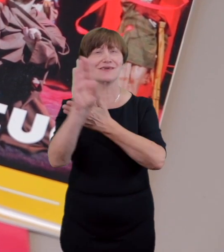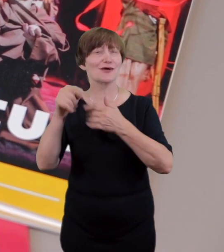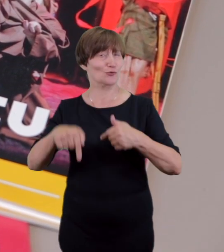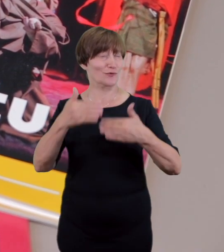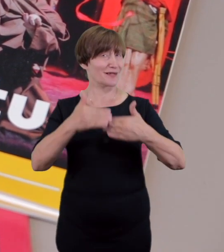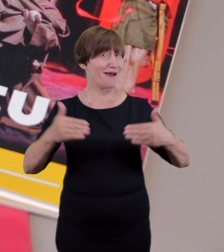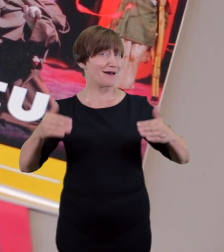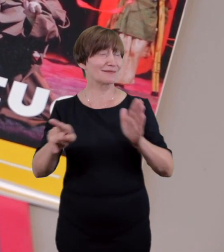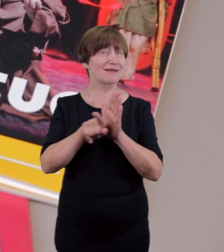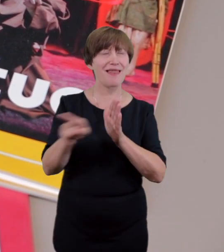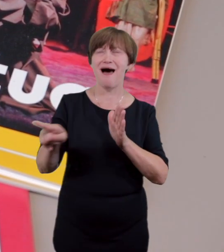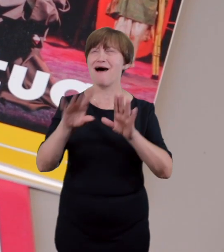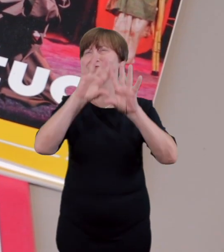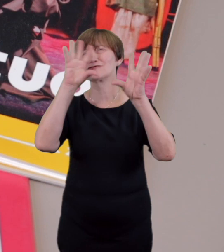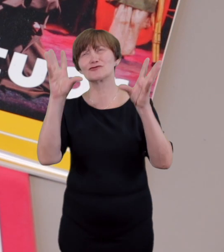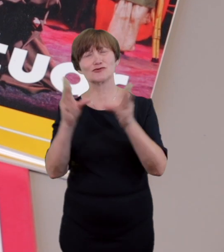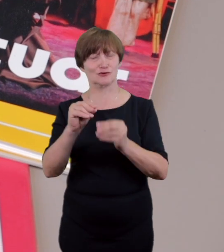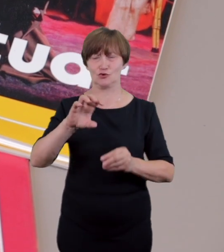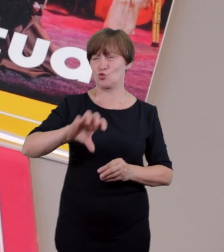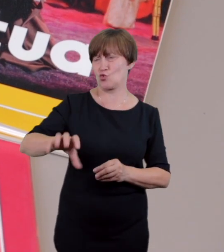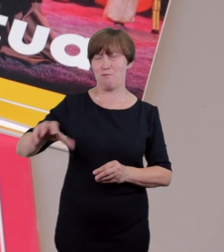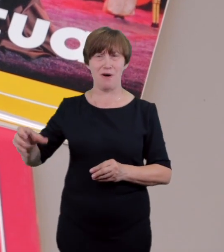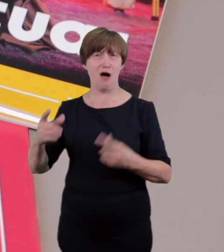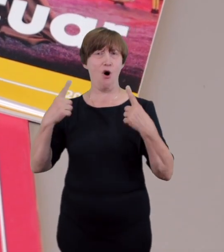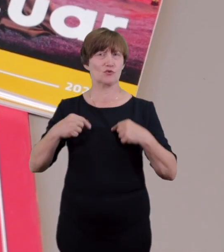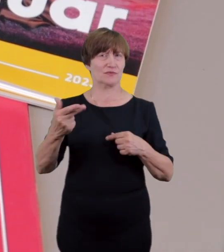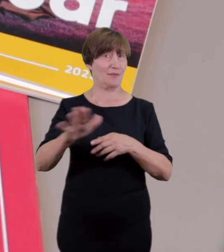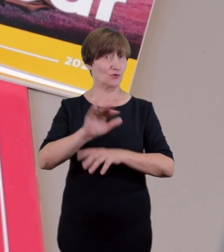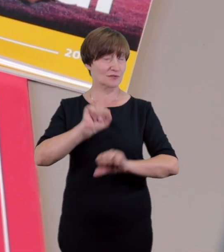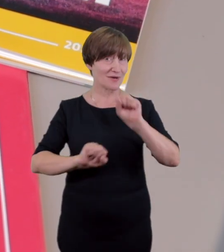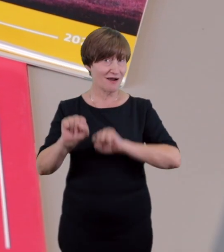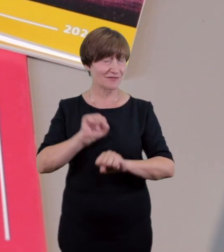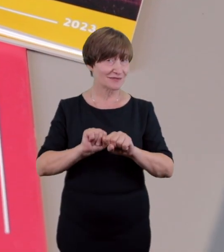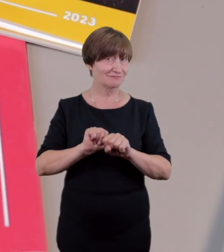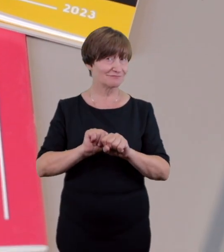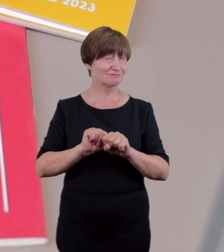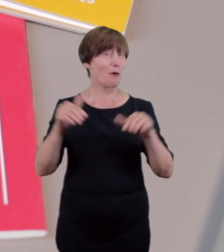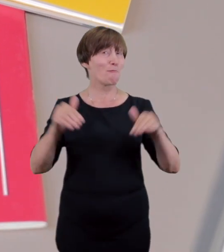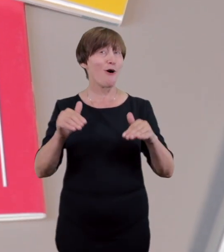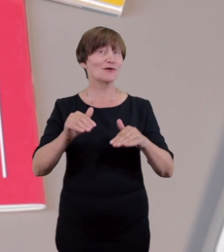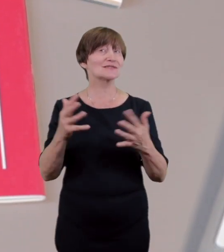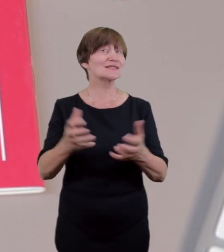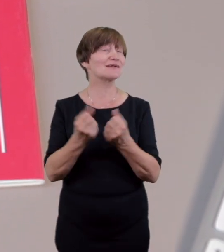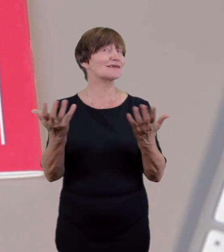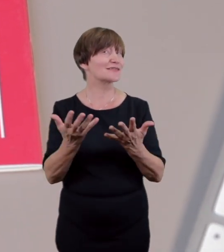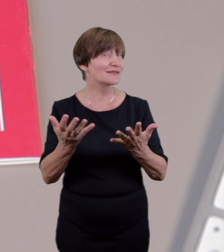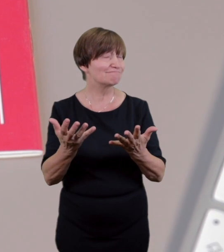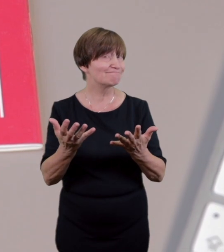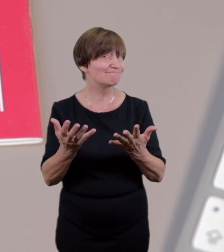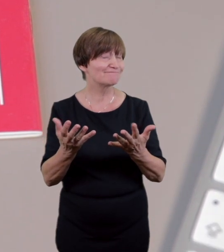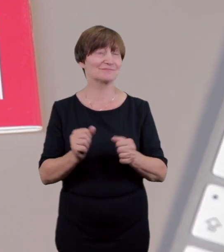na stronie Teatru istnieje także możliwość zorganizowania audiodeskrypcji na życzenie